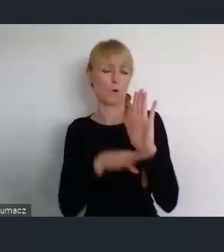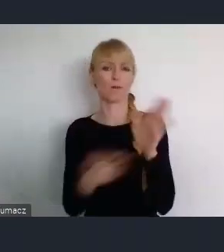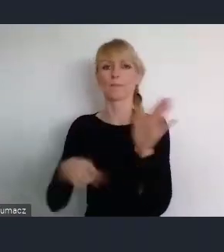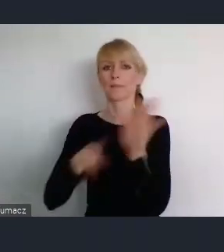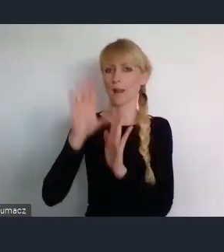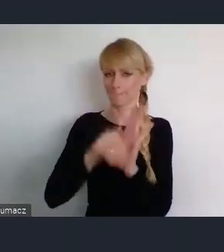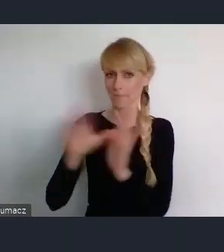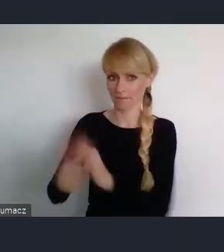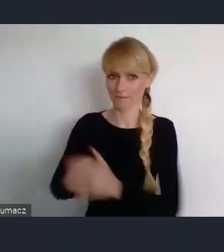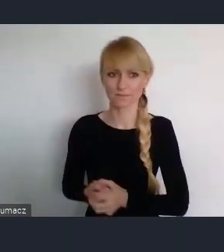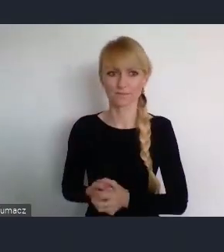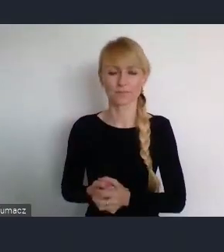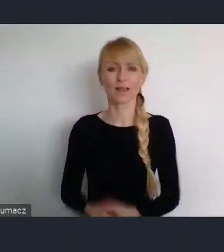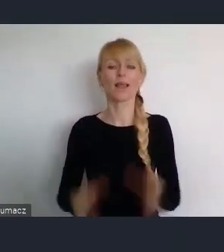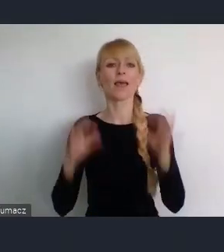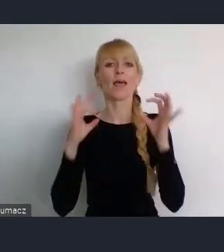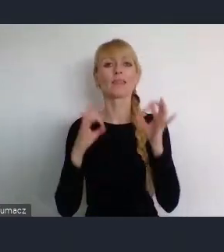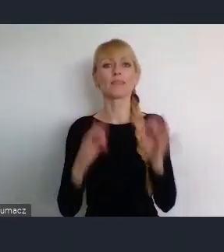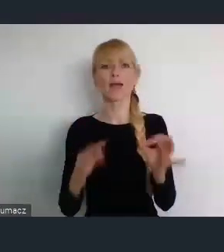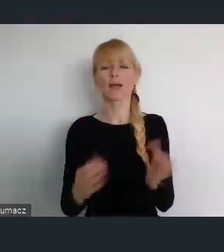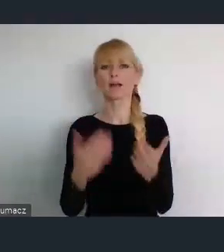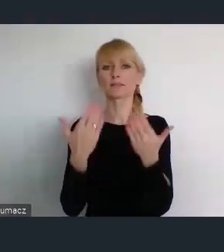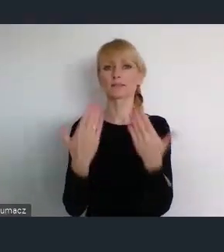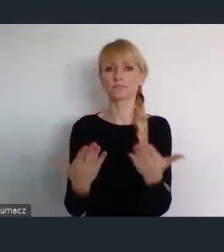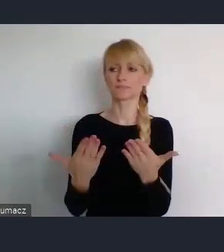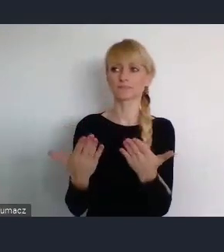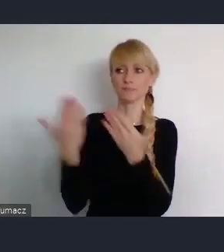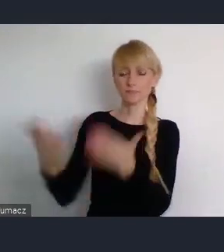Teraz chciałbym oddać głos, Panu Prezydentowi Katowic.